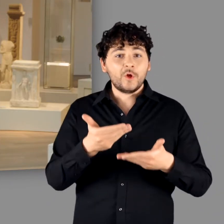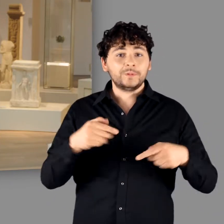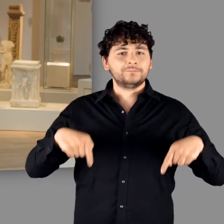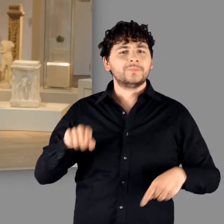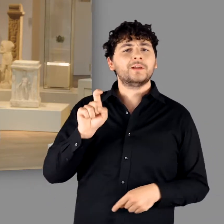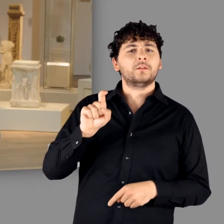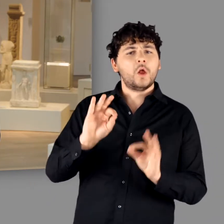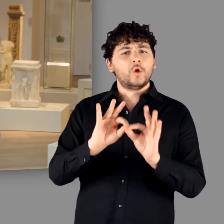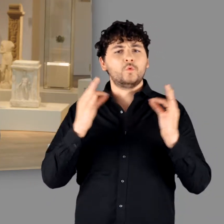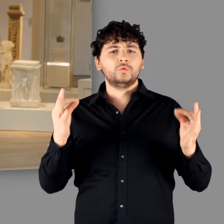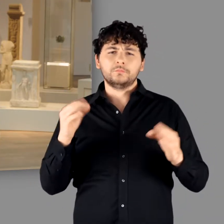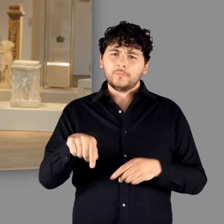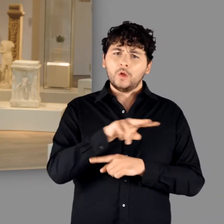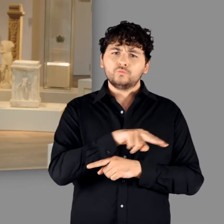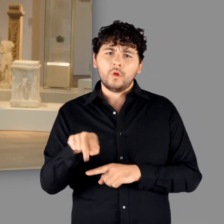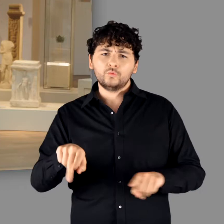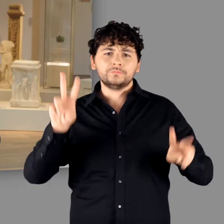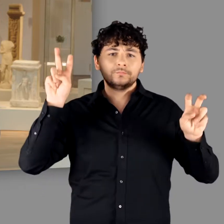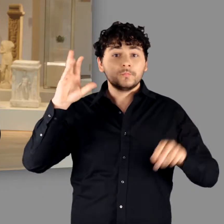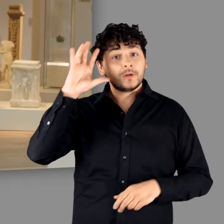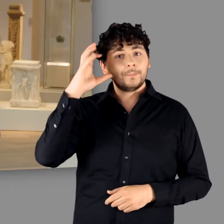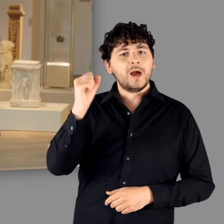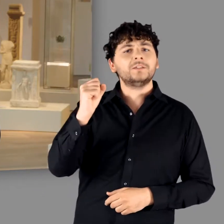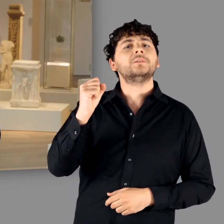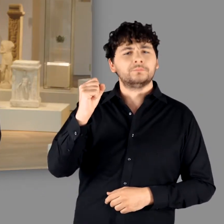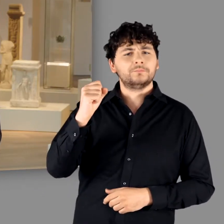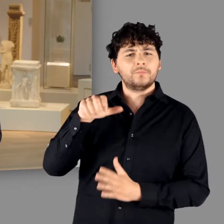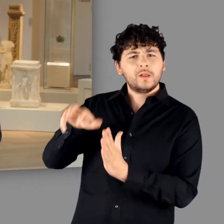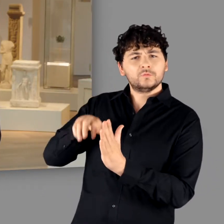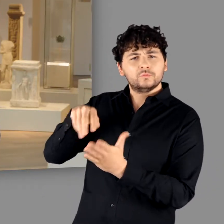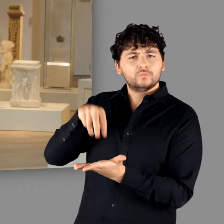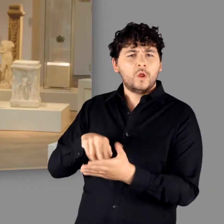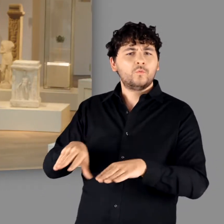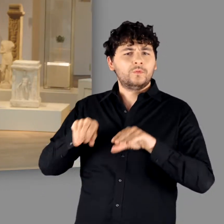zur digitalen Eröffnung unserer Ausstellung „Germanen – eine archäologische Bestandsaufnahme“.